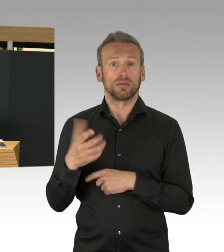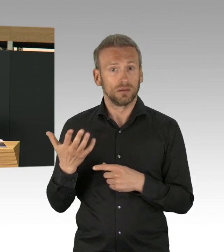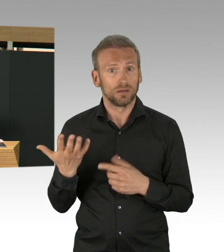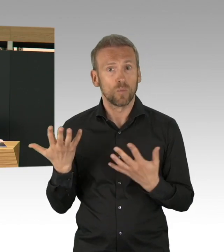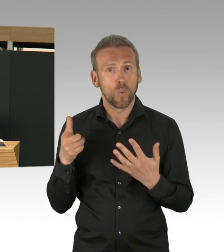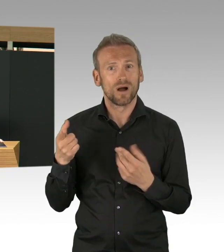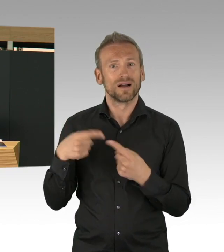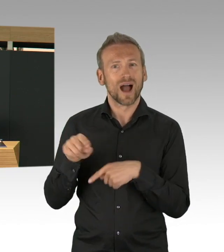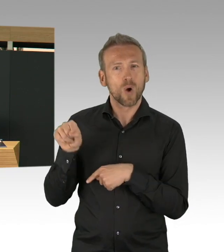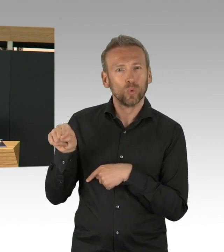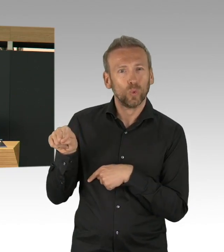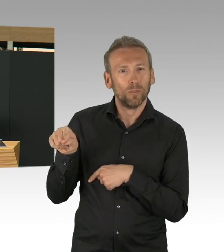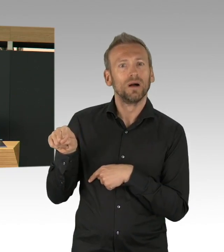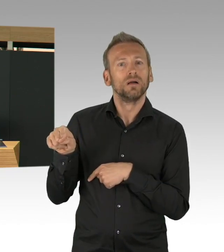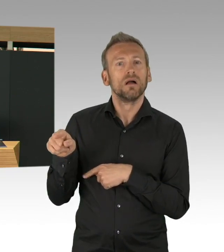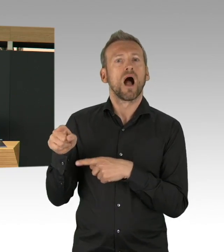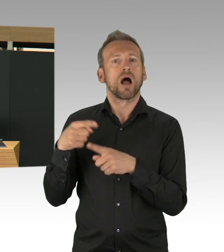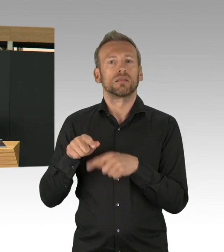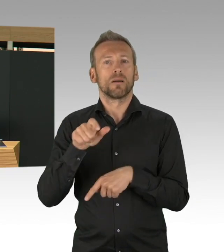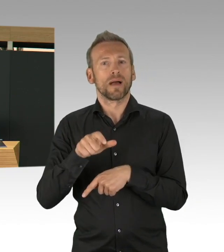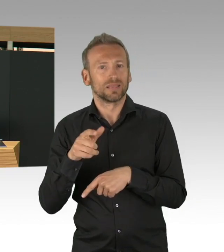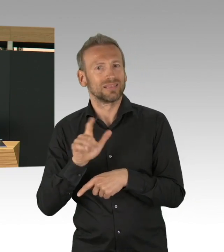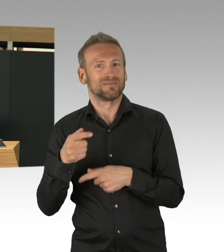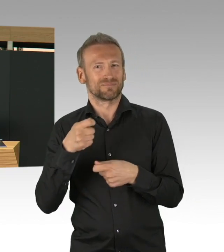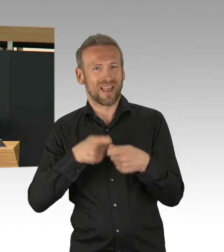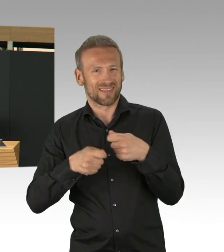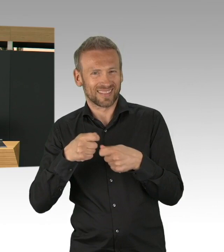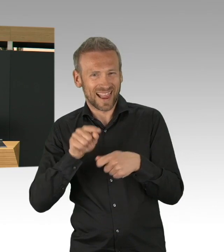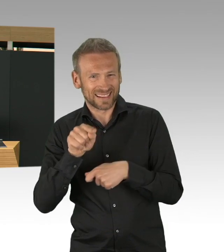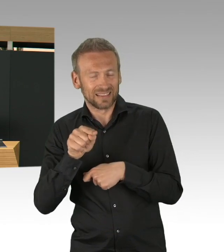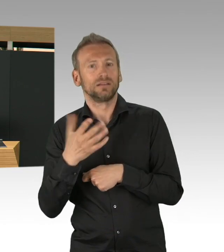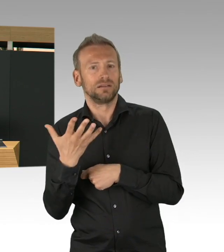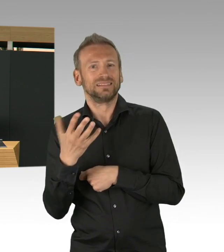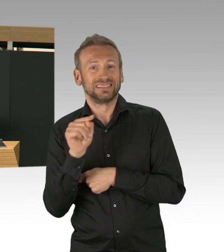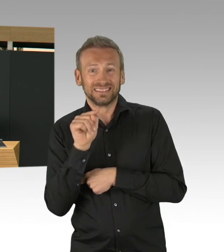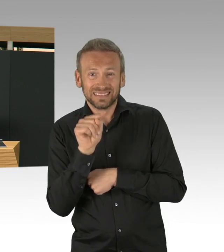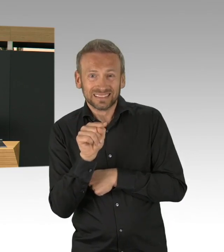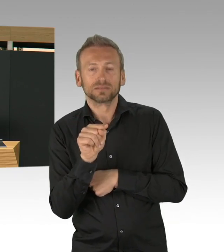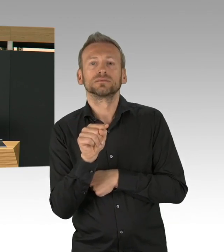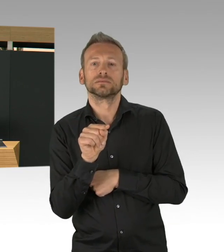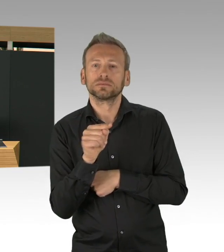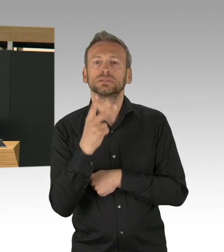die Intensivbettkapazitäten sind ausgebaut mit 800, 900 Betten mehr, wenn der Bedarf steigt,